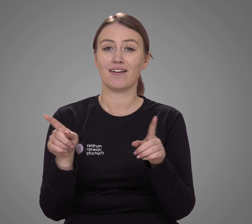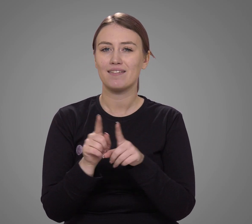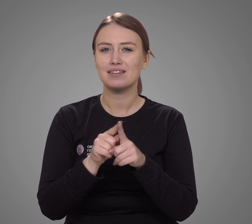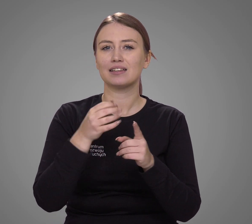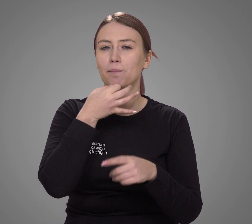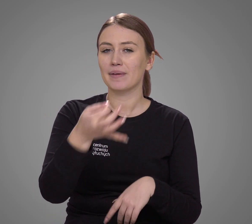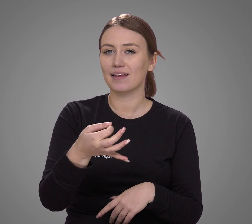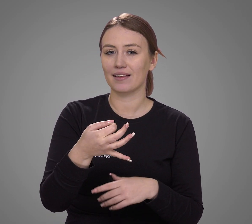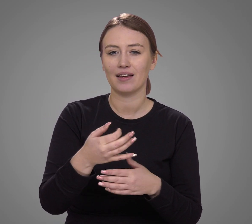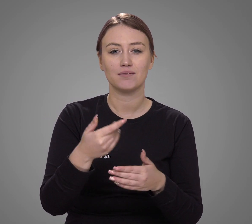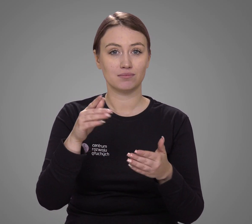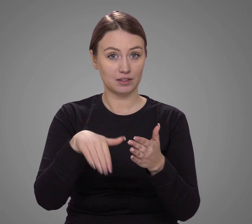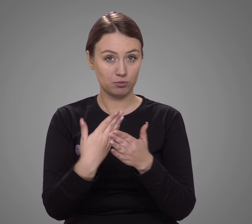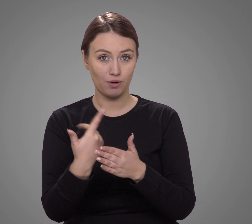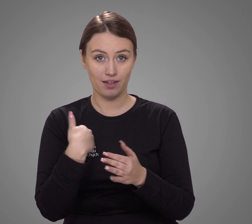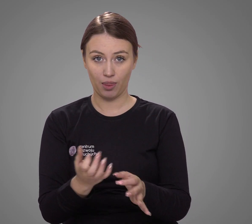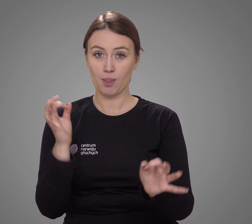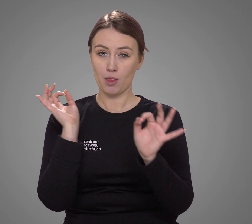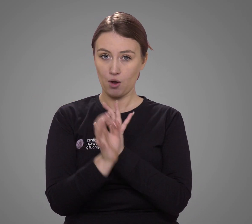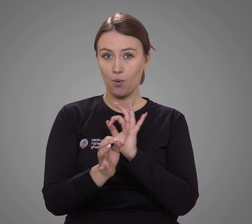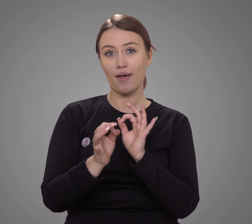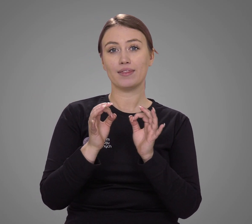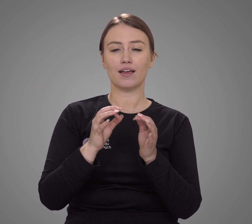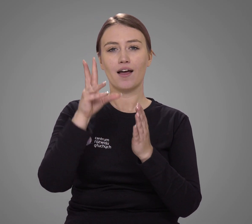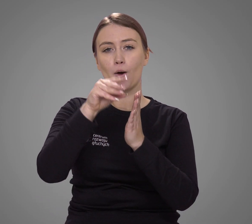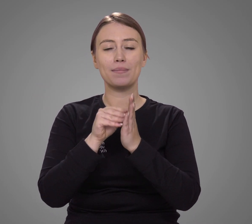Do tego zadane w spisie pytanie